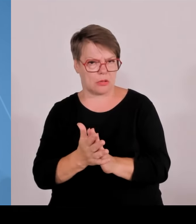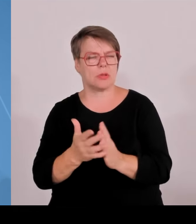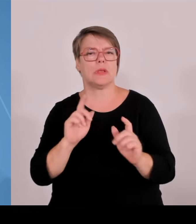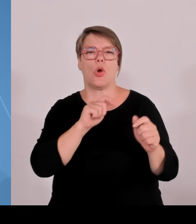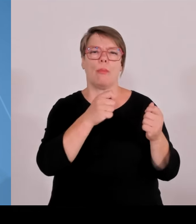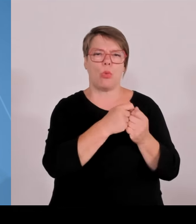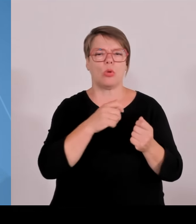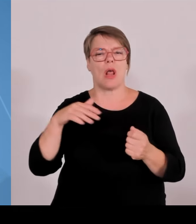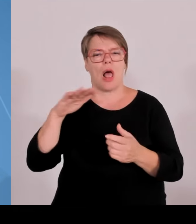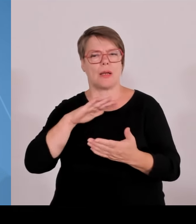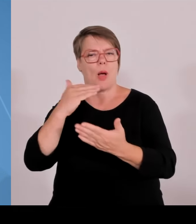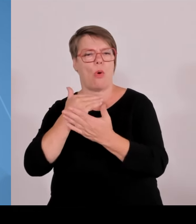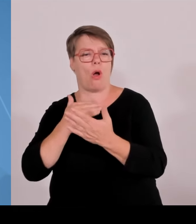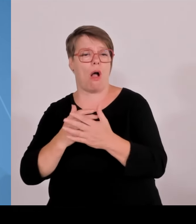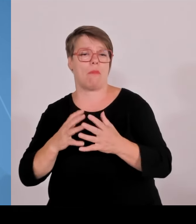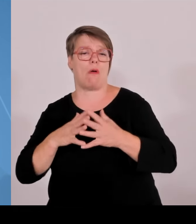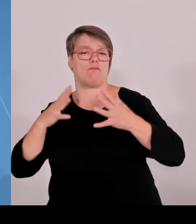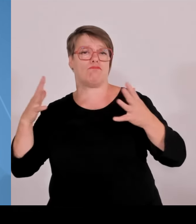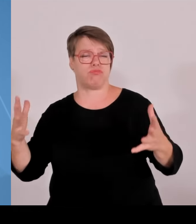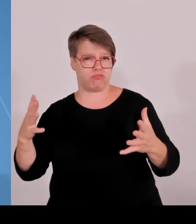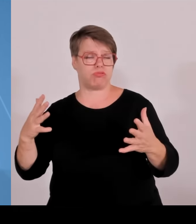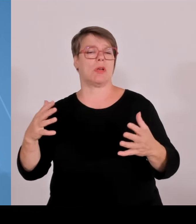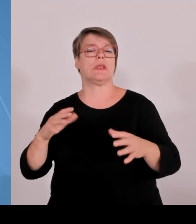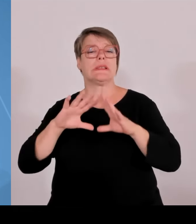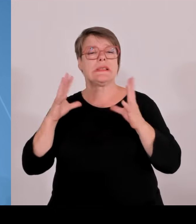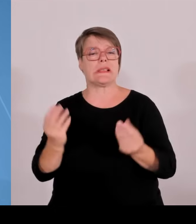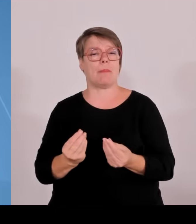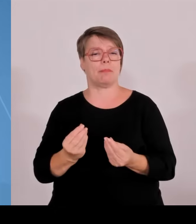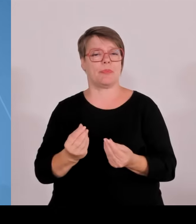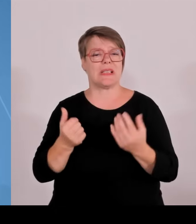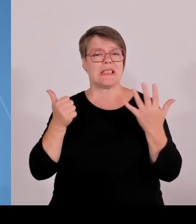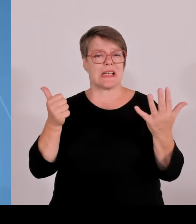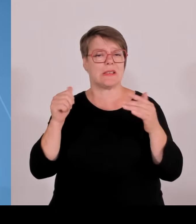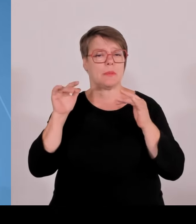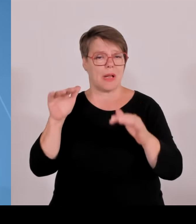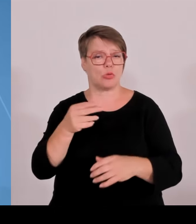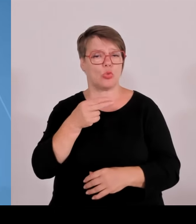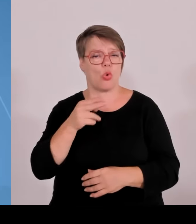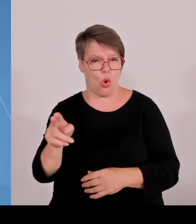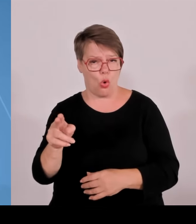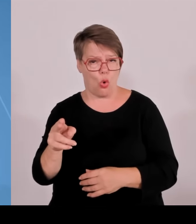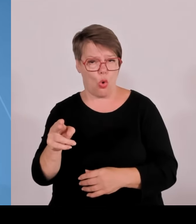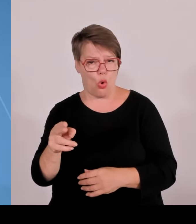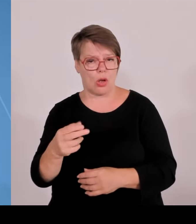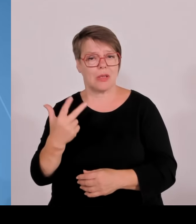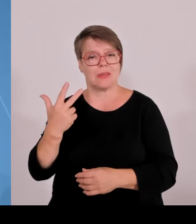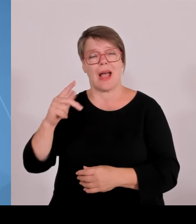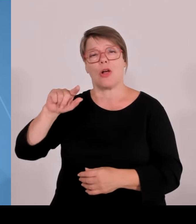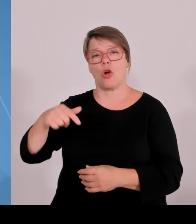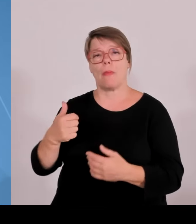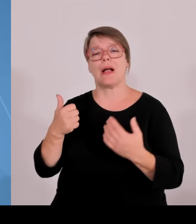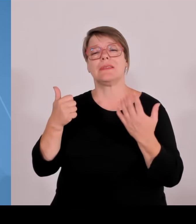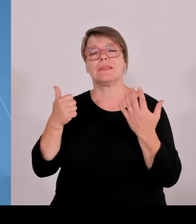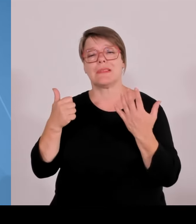dieser Zeit weiterentwickelt hat und was wir vor allem mit diesen Ressourcen zusätzlich gemacht haben. Wir haben in Bayern 50.000